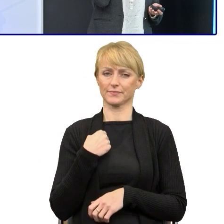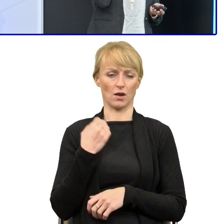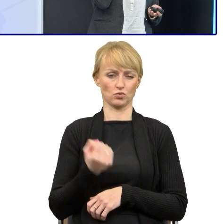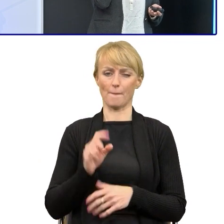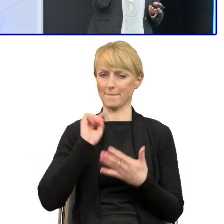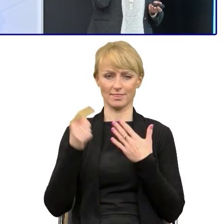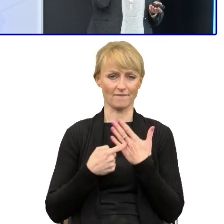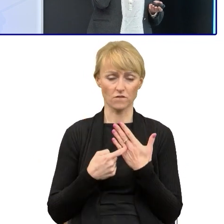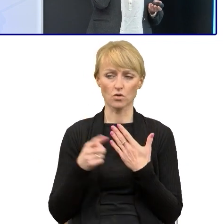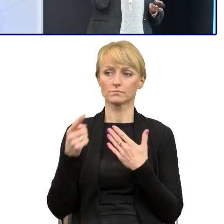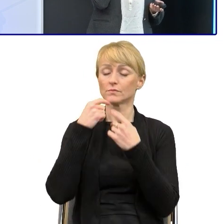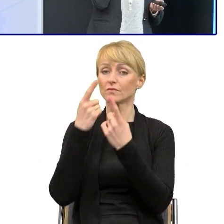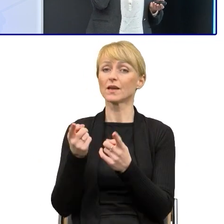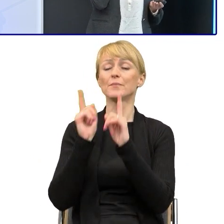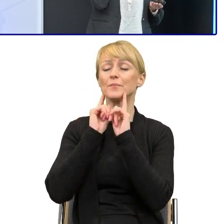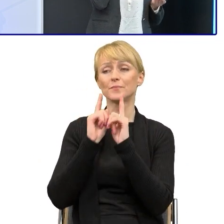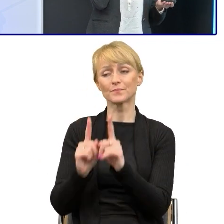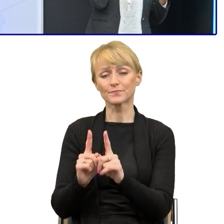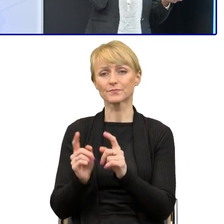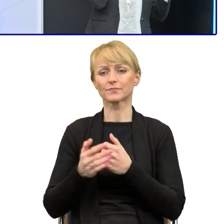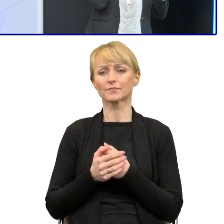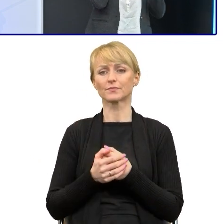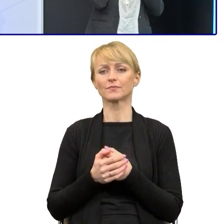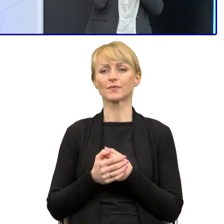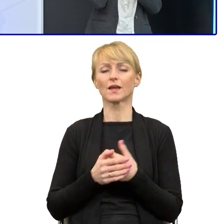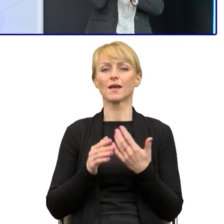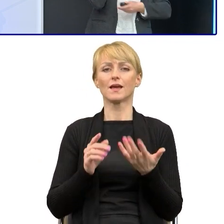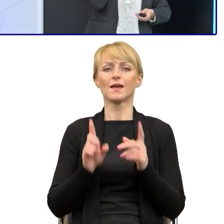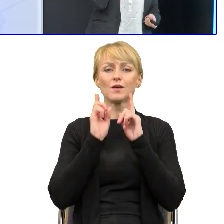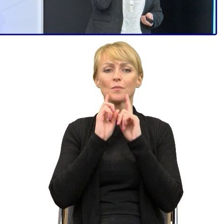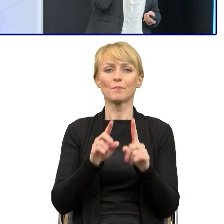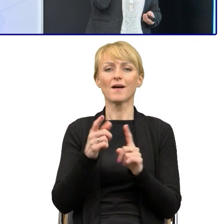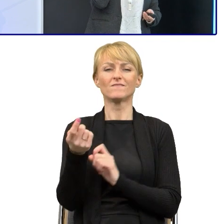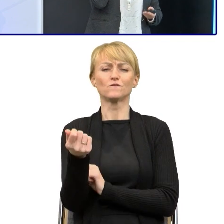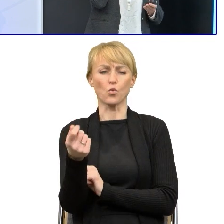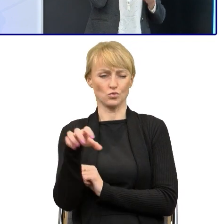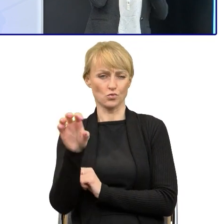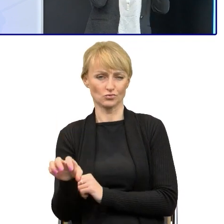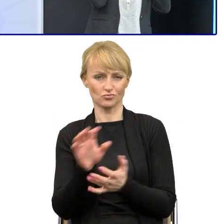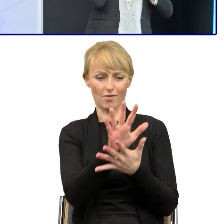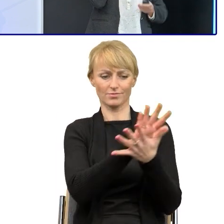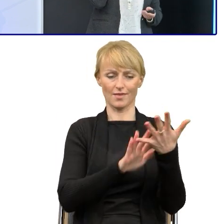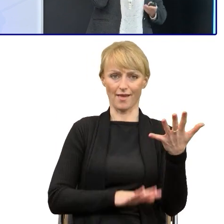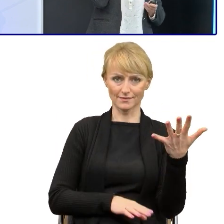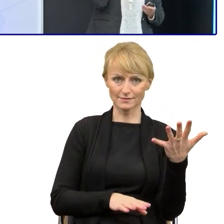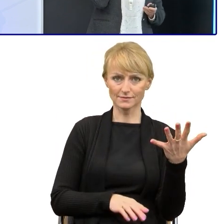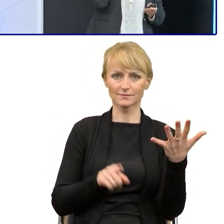że to jest tak jakby przebrnięcie przez tekst funduszowy. To jest tak jak wspinanie się na górę Mont Blanc.